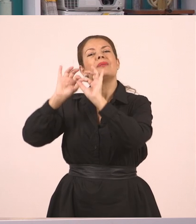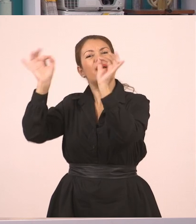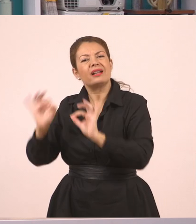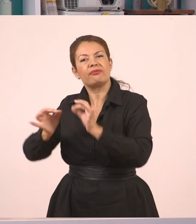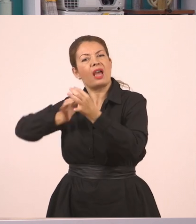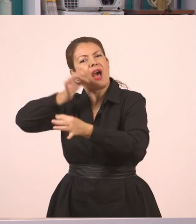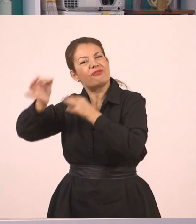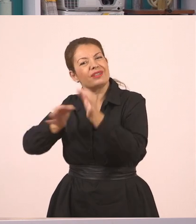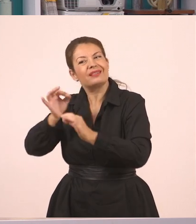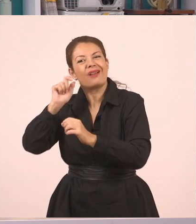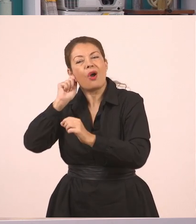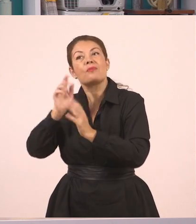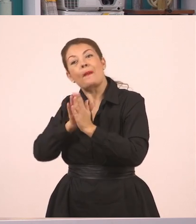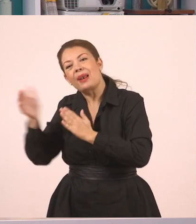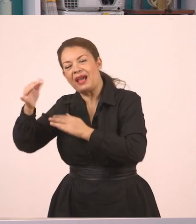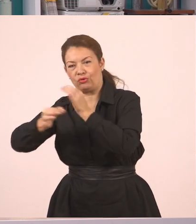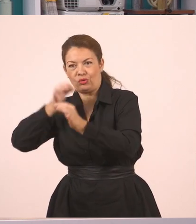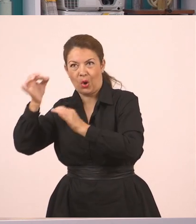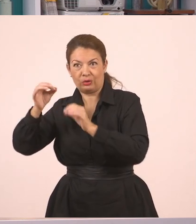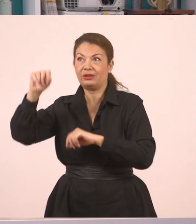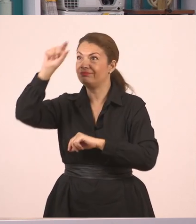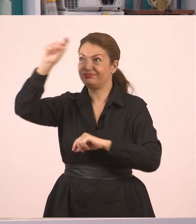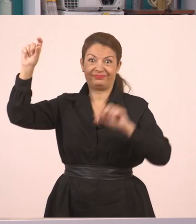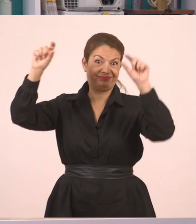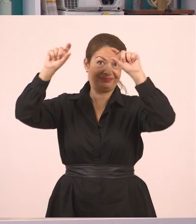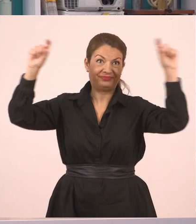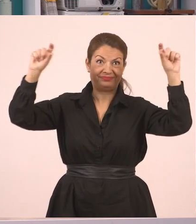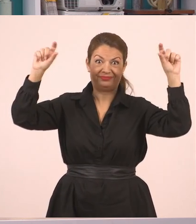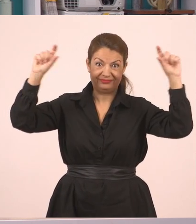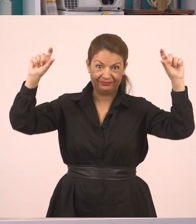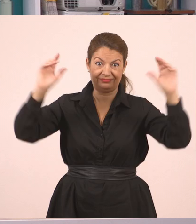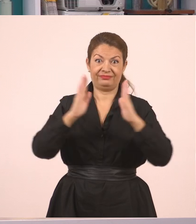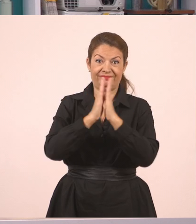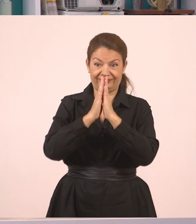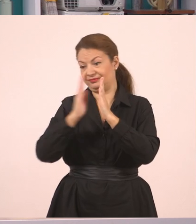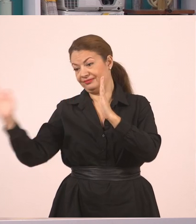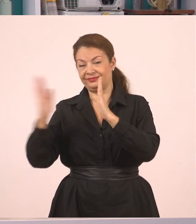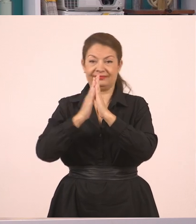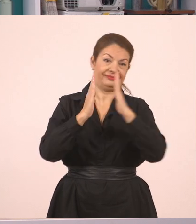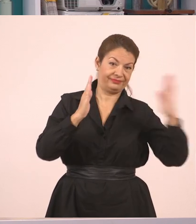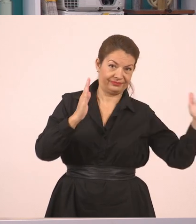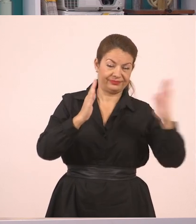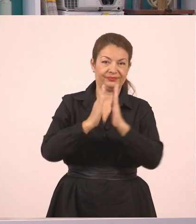Τα λόγια δηλαδή που είπα εδώ τώρα να πάει να τα μεταφέρει σε κάποιο άλλο πρόσωπο.